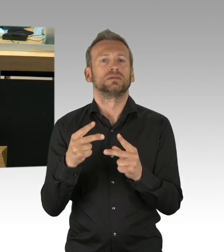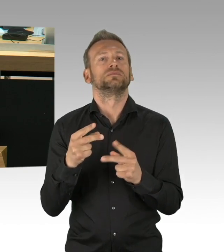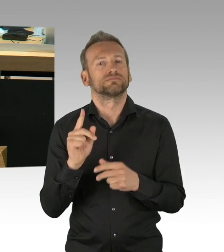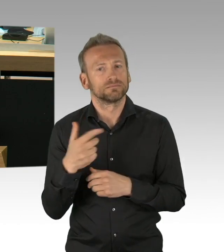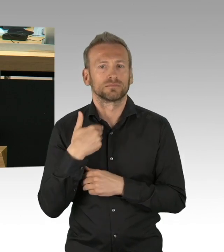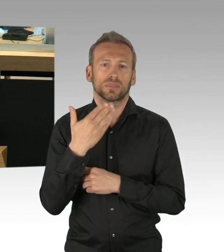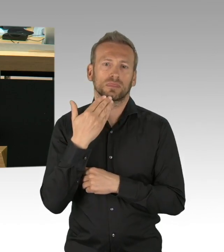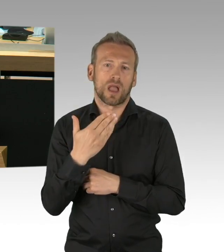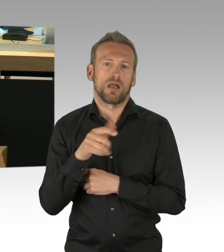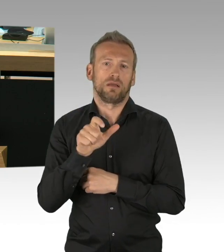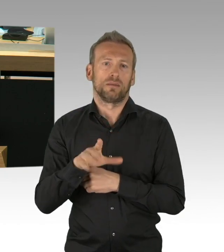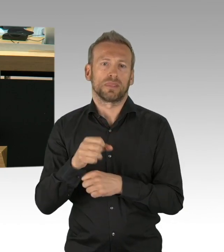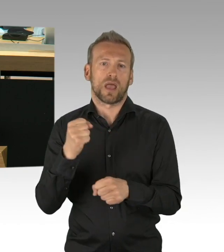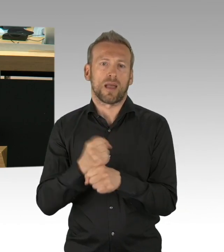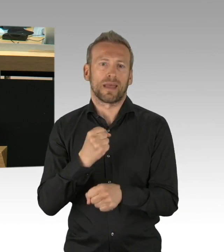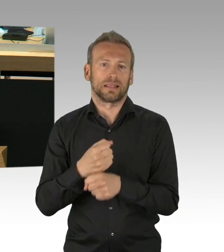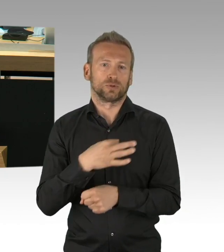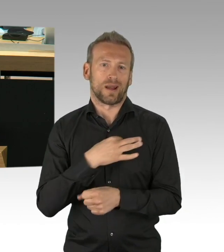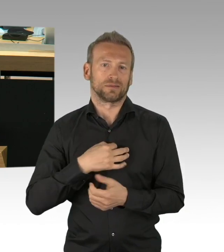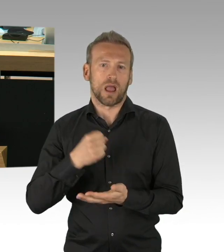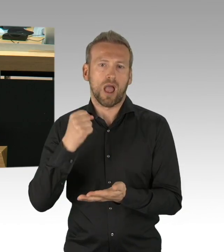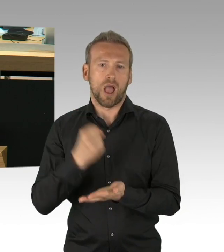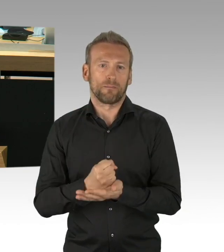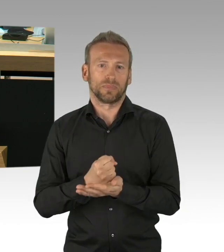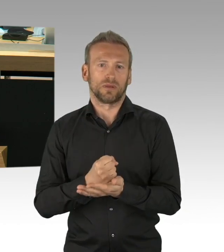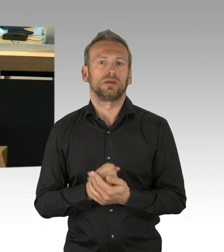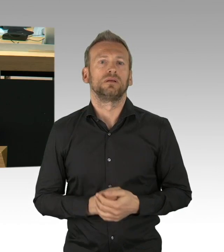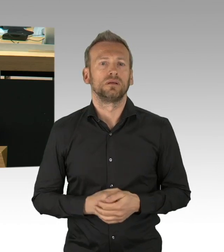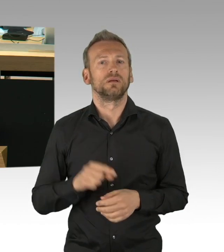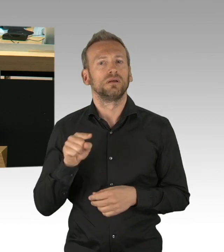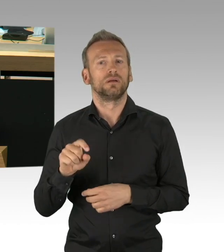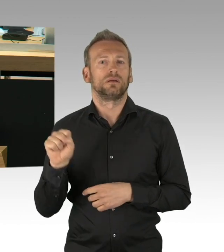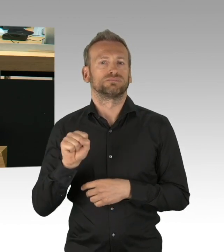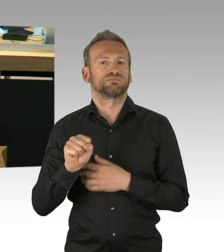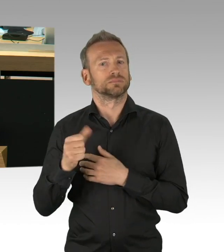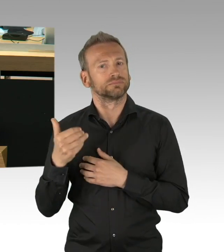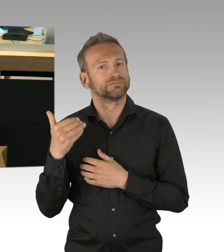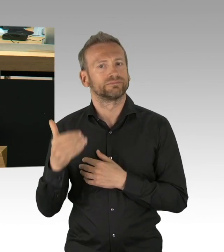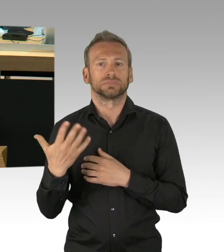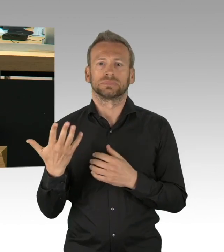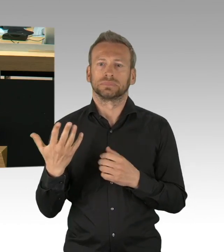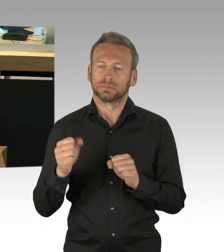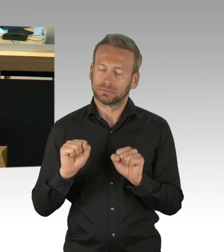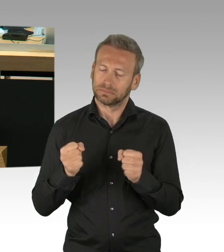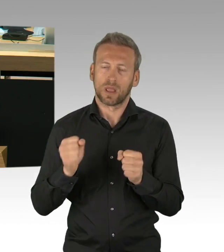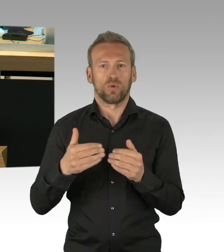der für uns handlungsleitend ist und sein muss. Und dank an den Berliner Senat,